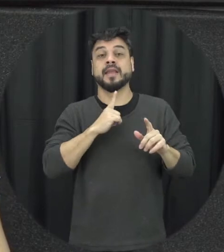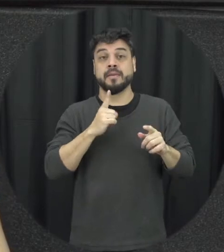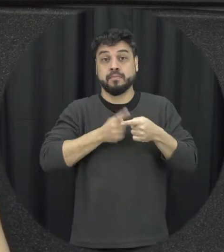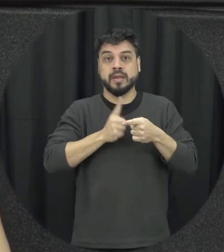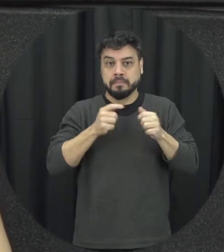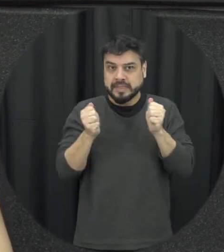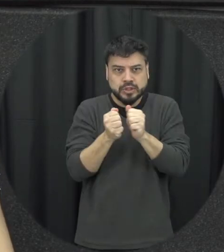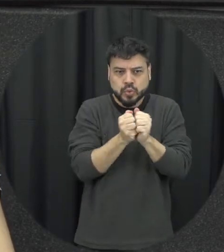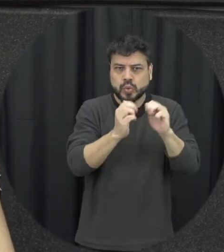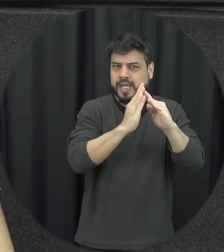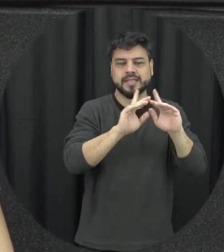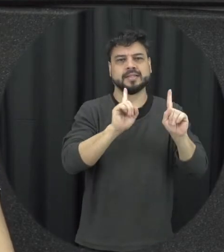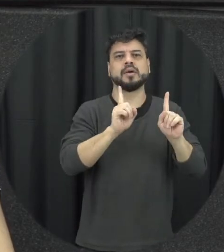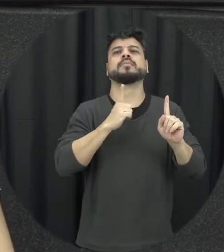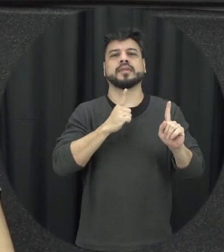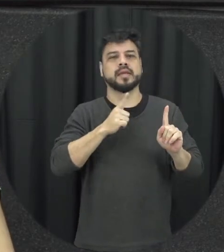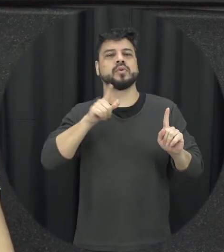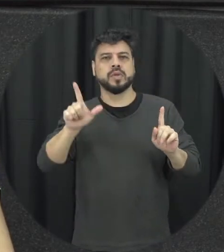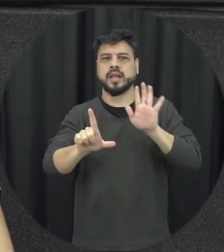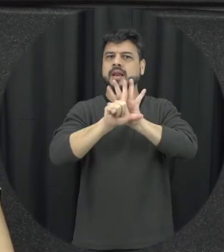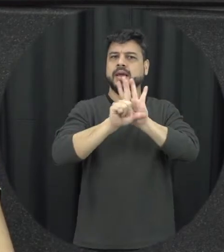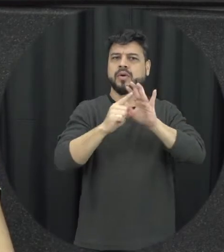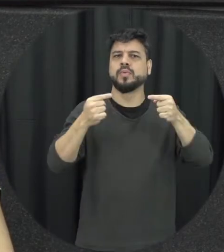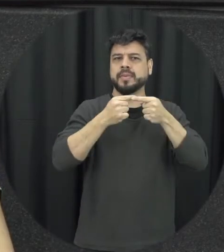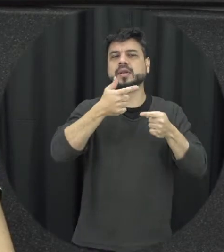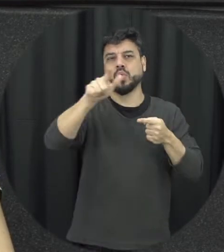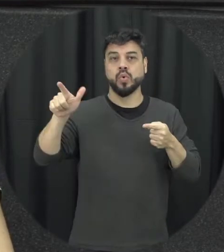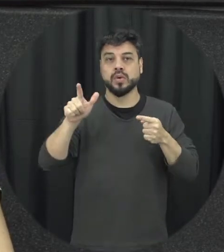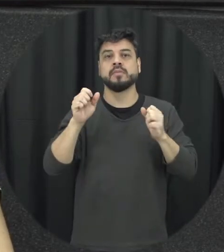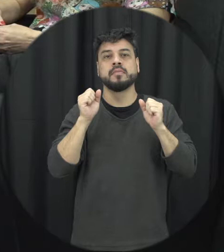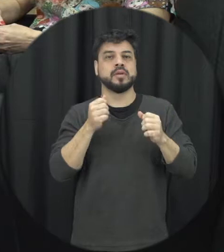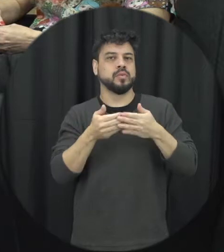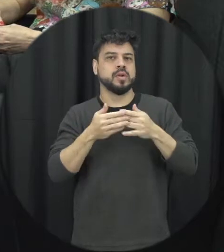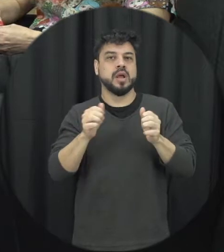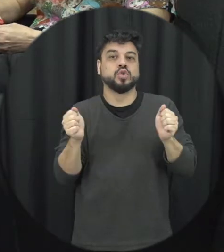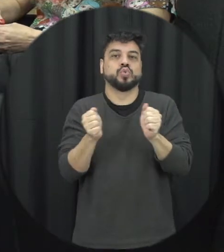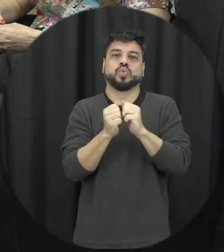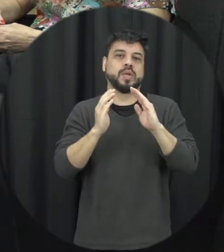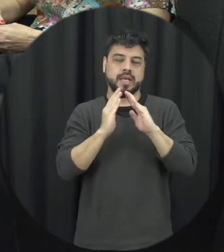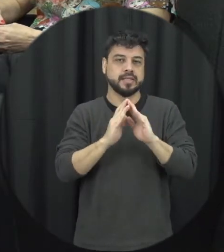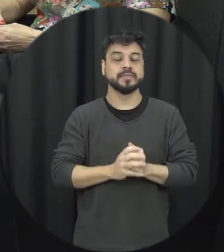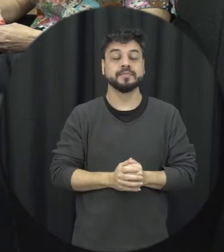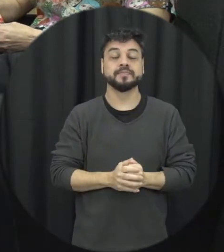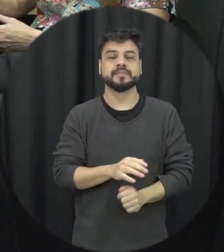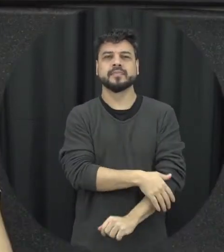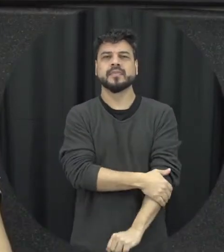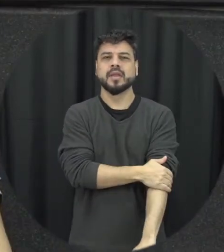já que a lei possa ser aplicado então independe de coabitação e também o outro aspecto é que é